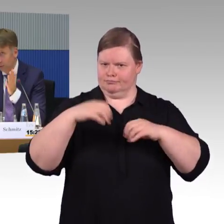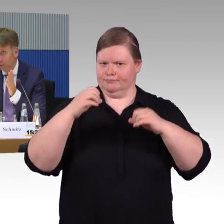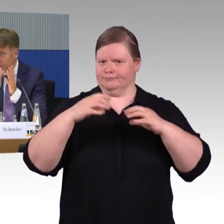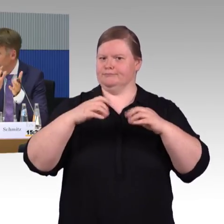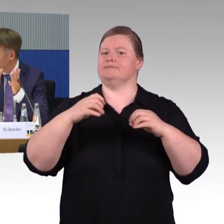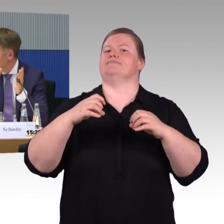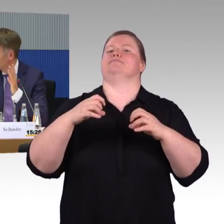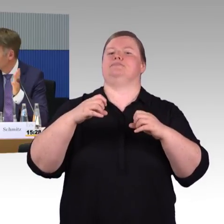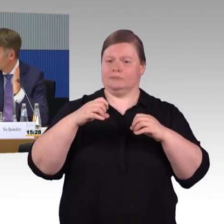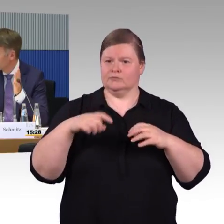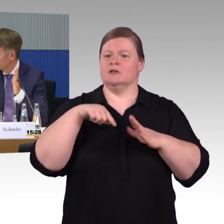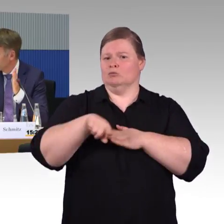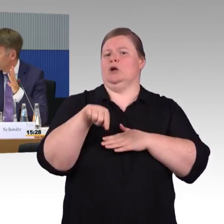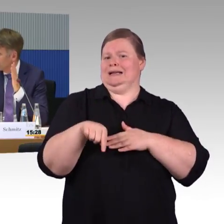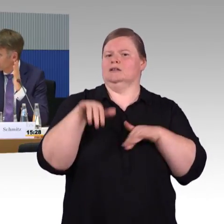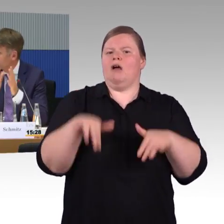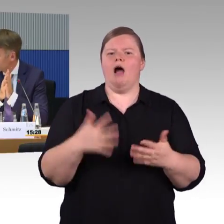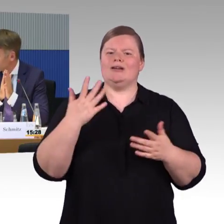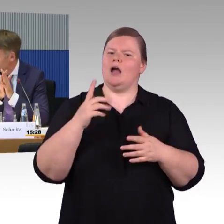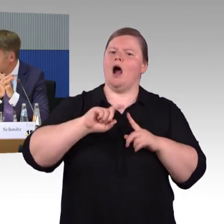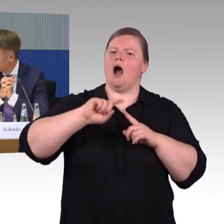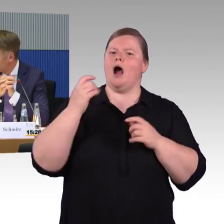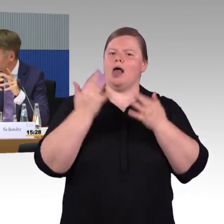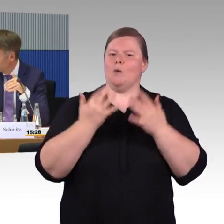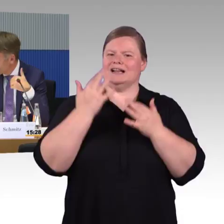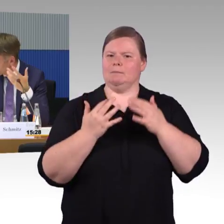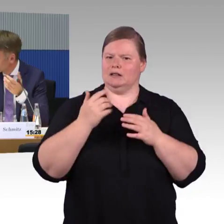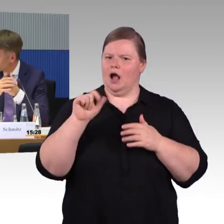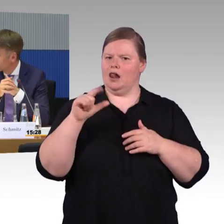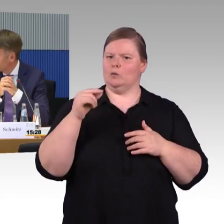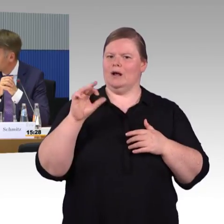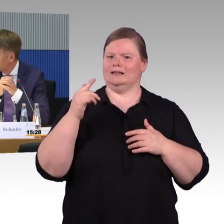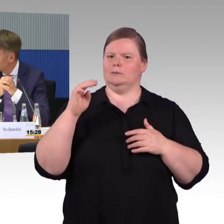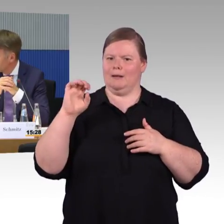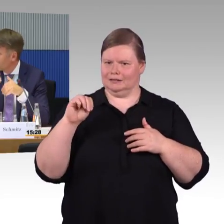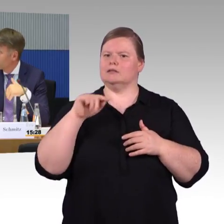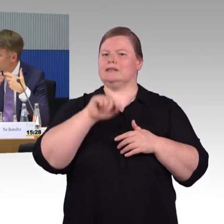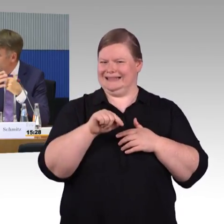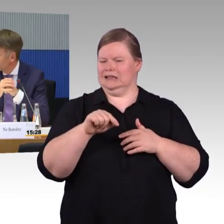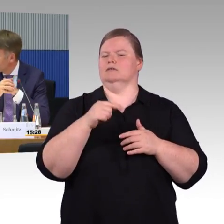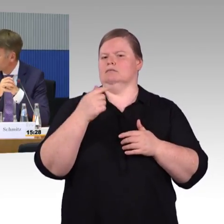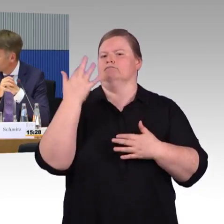Brauche ich Aufzüge, Rolltreppen oder sowas? Das kann man dann im nächsten Schritt mit einbauen